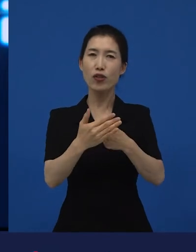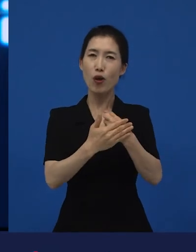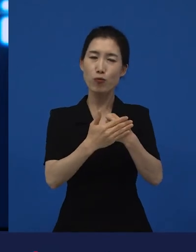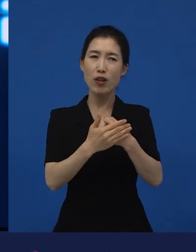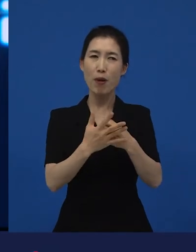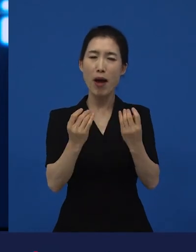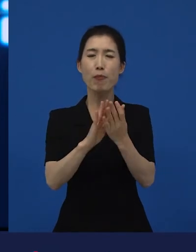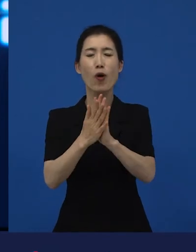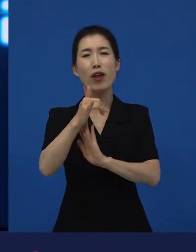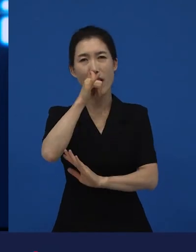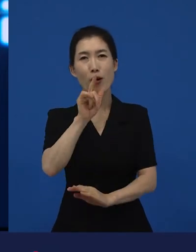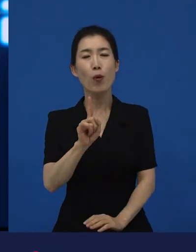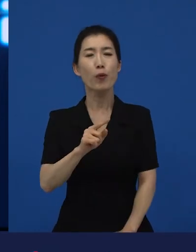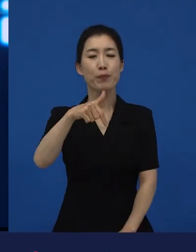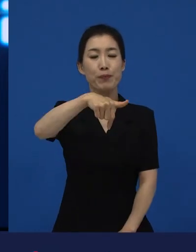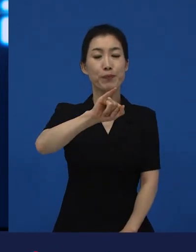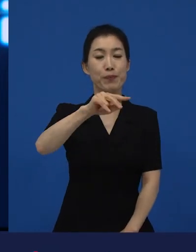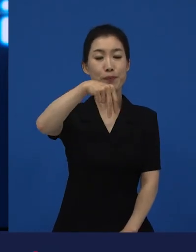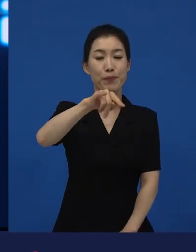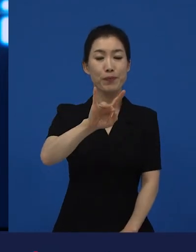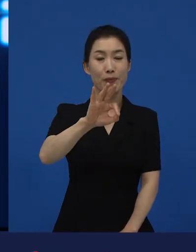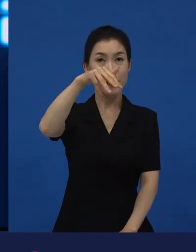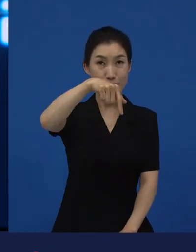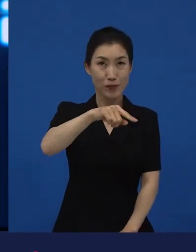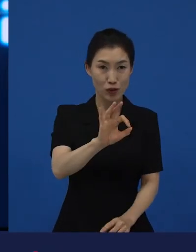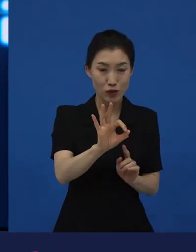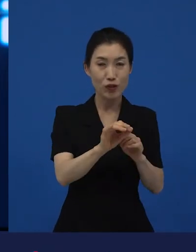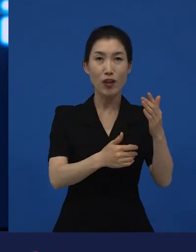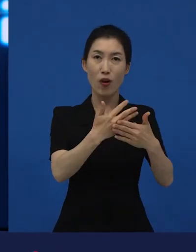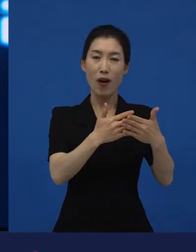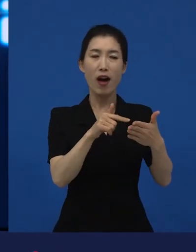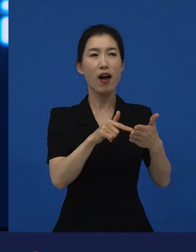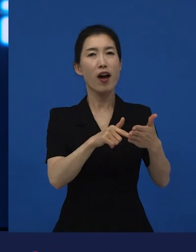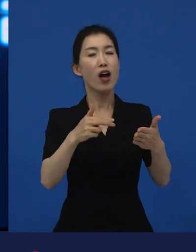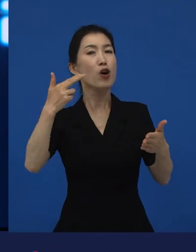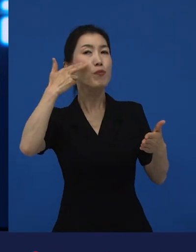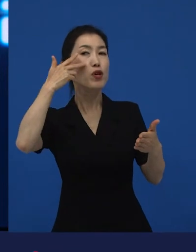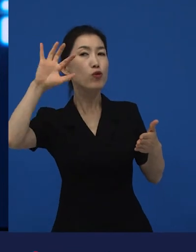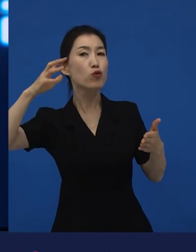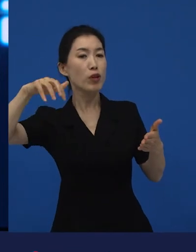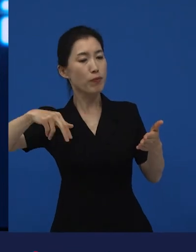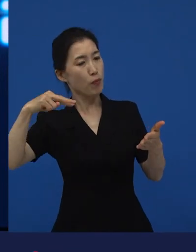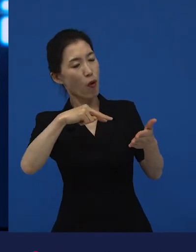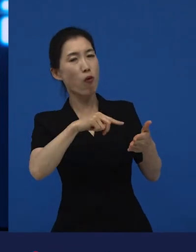같은 영화가, 미국에서는 다양성 영화 일 수 있다.